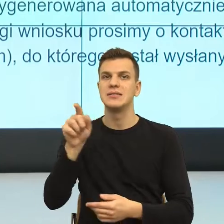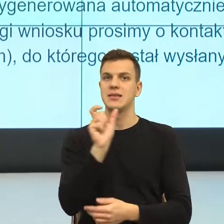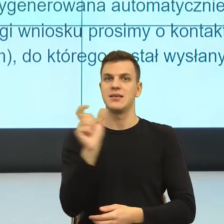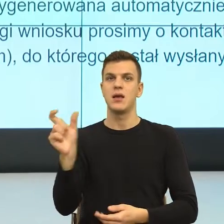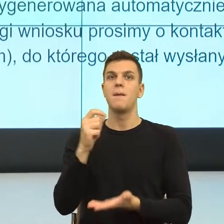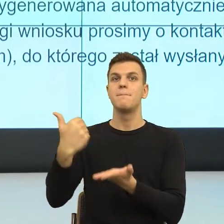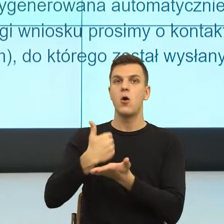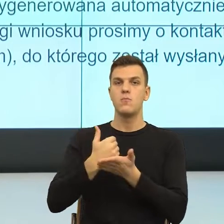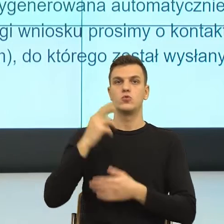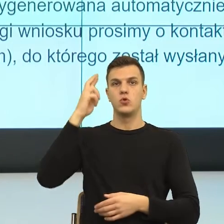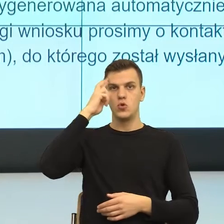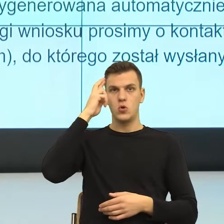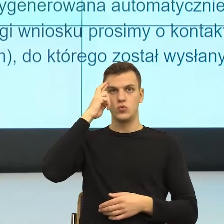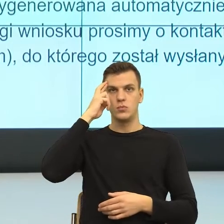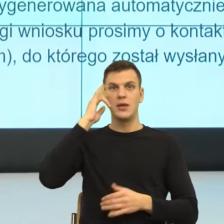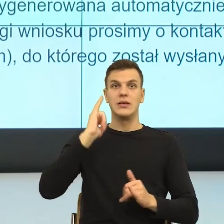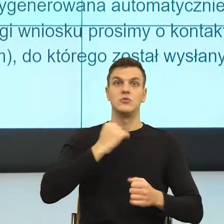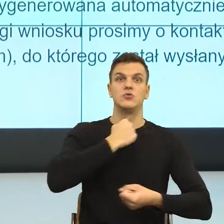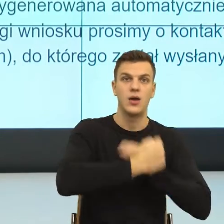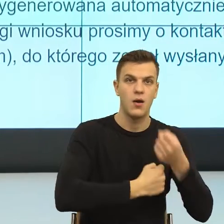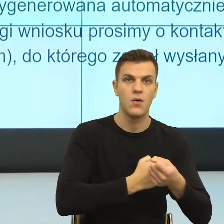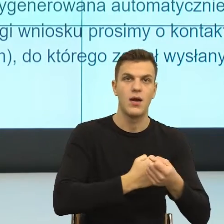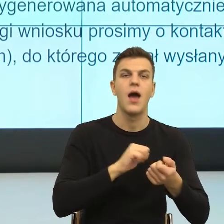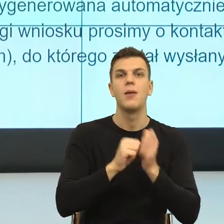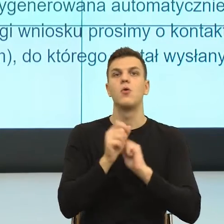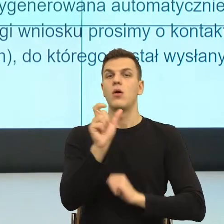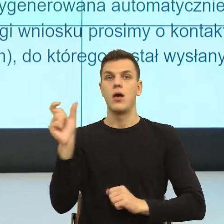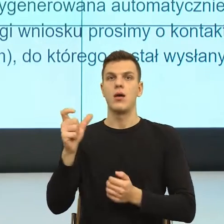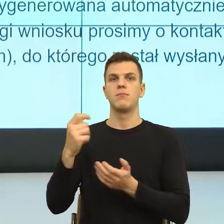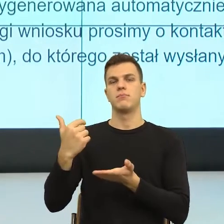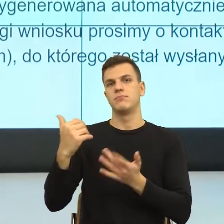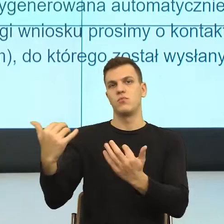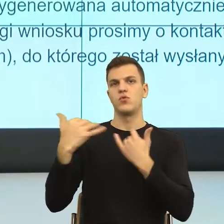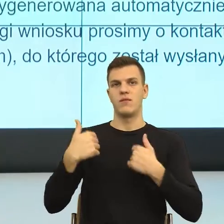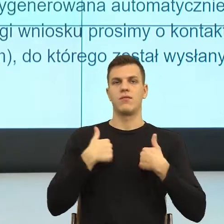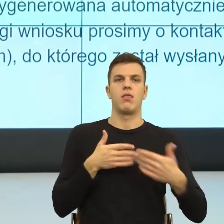Wiecie Państwo, tu posługuję się anegdotą, którą lubię opowiadać na wykładach. Ona jest z życia prywatnego, ale wydaje mi się, że ona dosyć dobrze